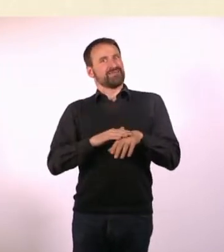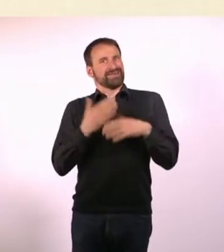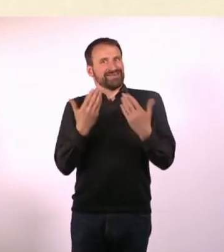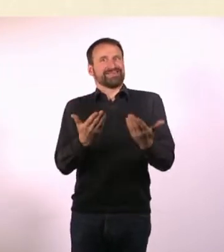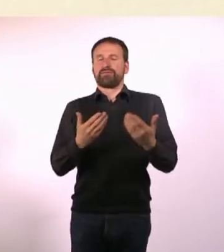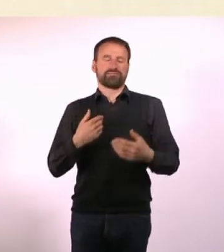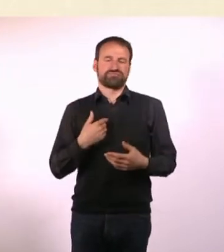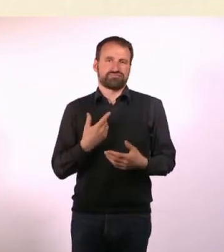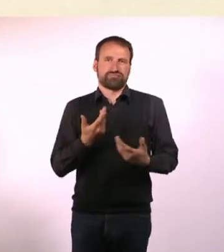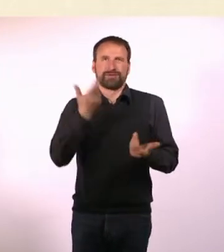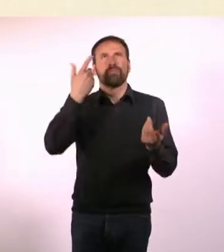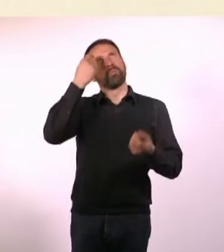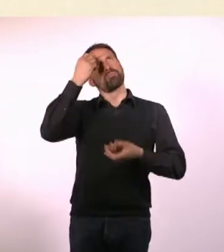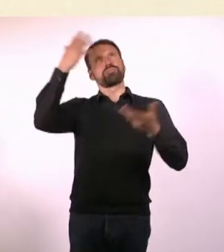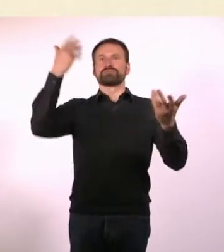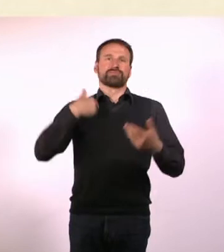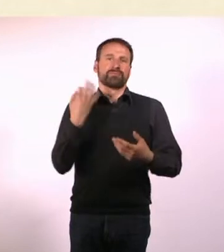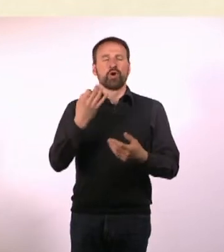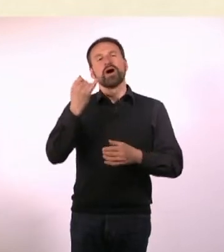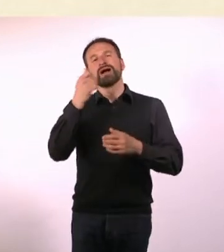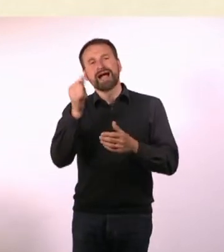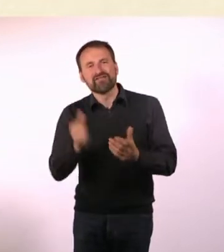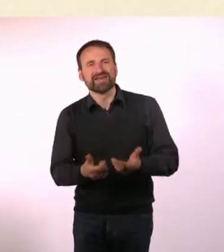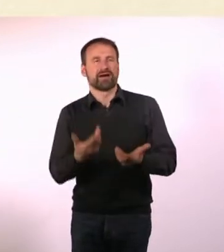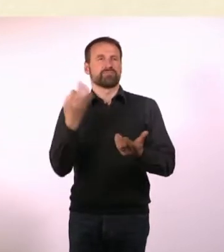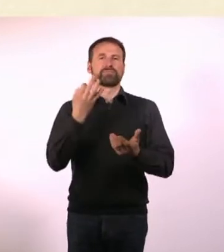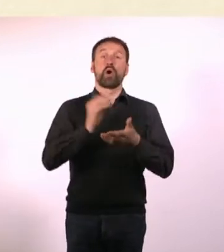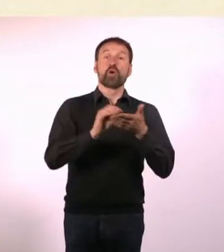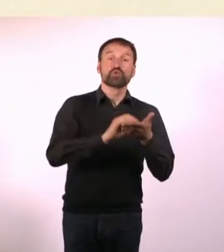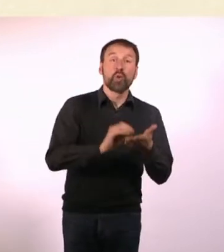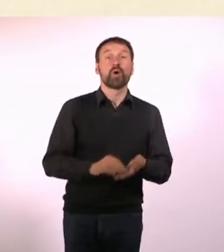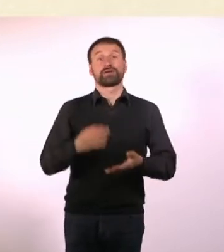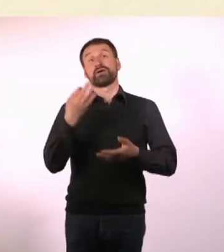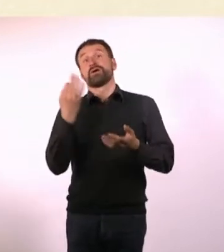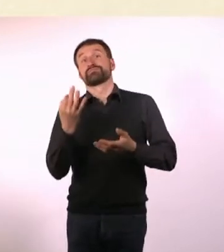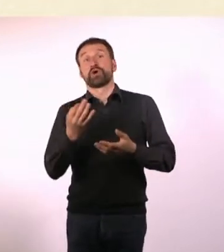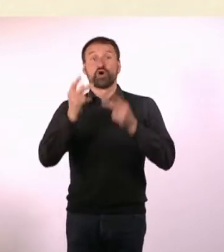Ich musste mir Autoren suchen, brauchte ein Konzept für das Magazin. Auch Geld, eine Webseite, einen Versand.